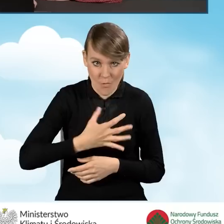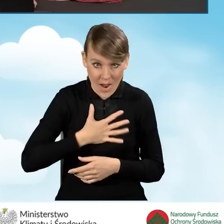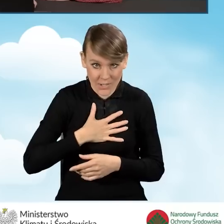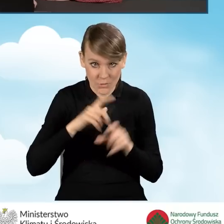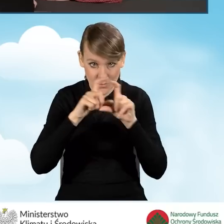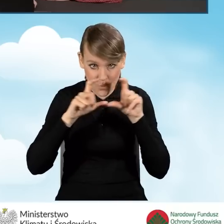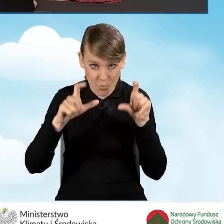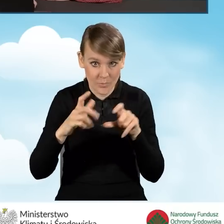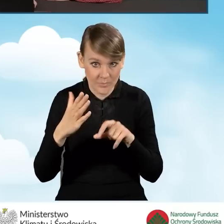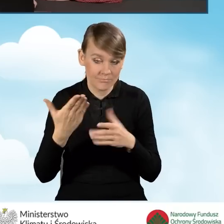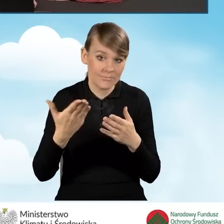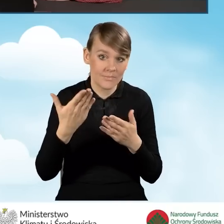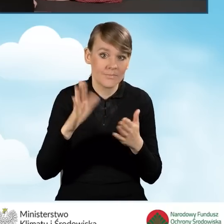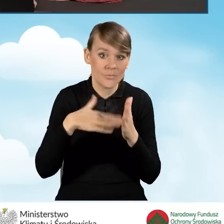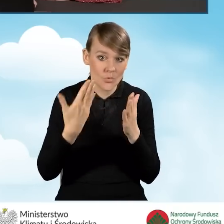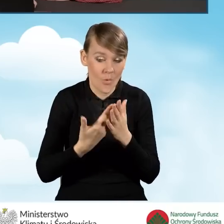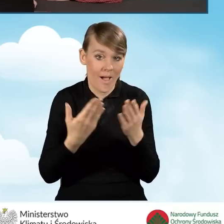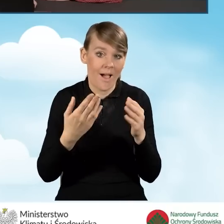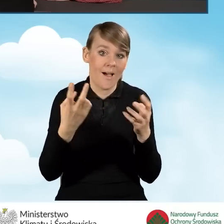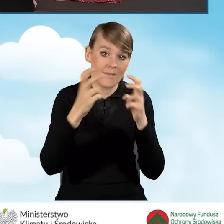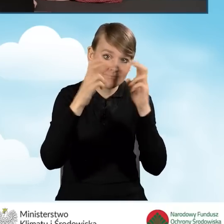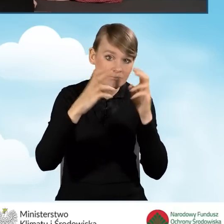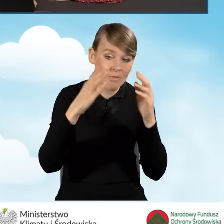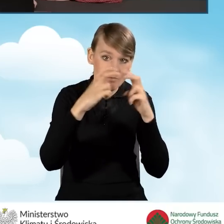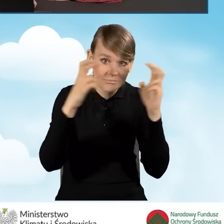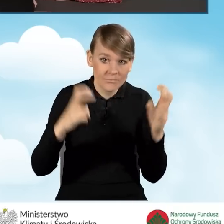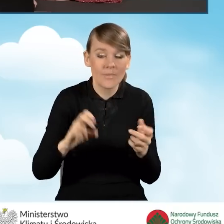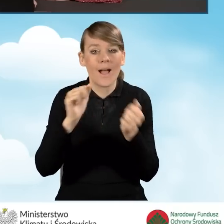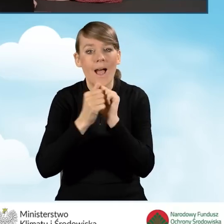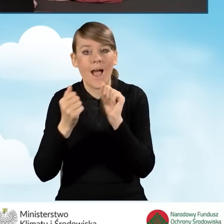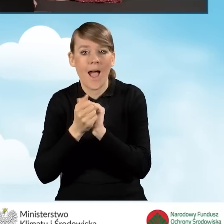budynku mieszkalnego jednorodzinnego bądź też lokalu mieszkalnego wydzielonego w budynku jednorodzinnym,